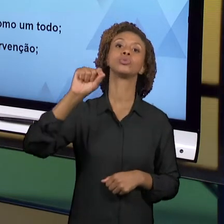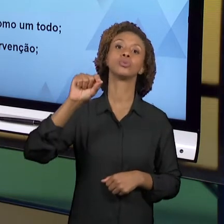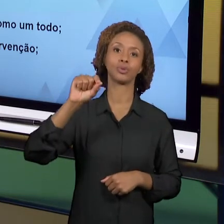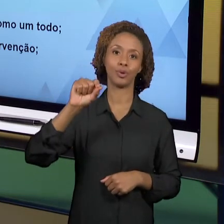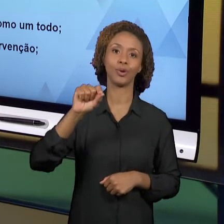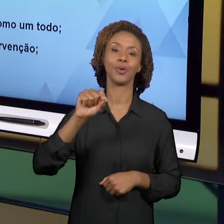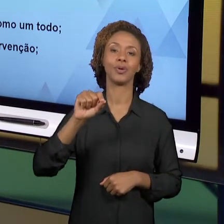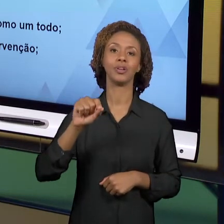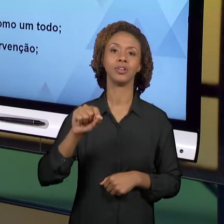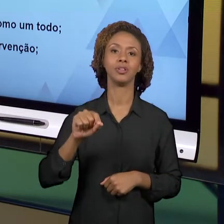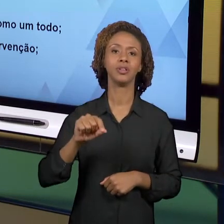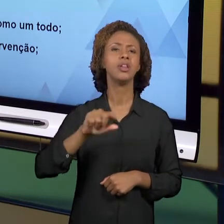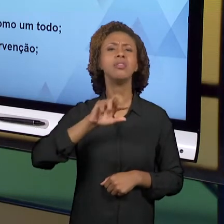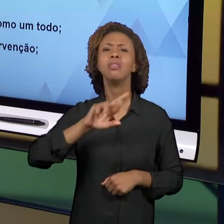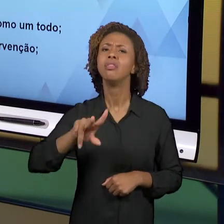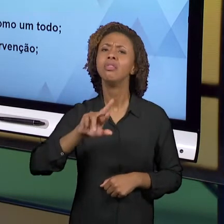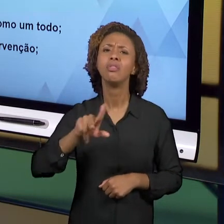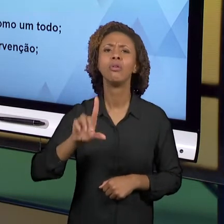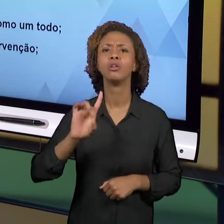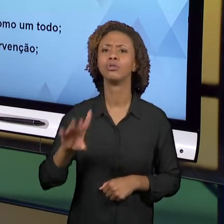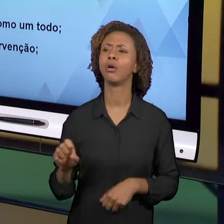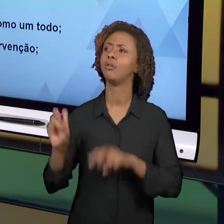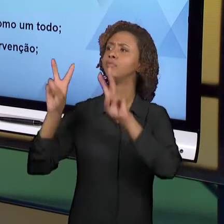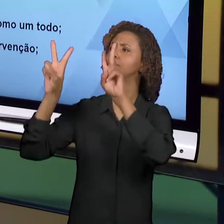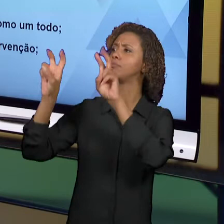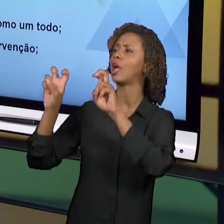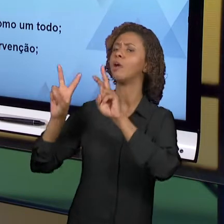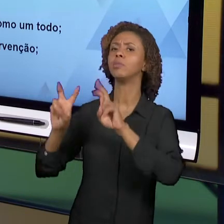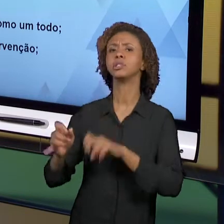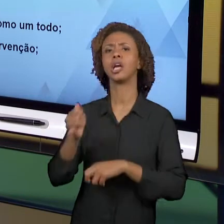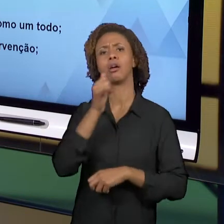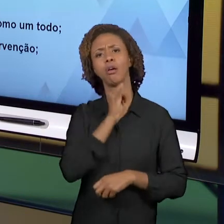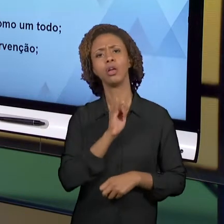APENAS TEMAS, NÃO SÃO APENAS NOÇÕES, MAS ENVOLVEM